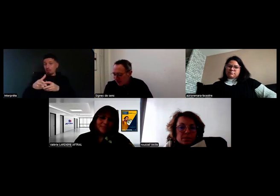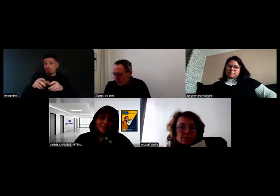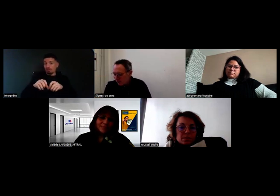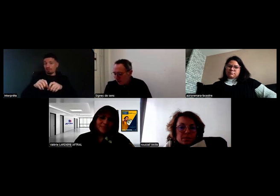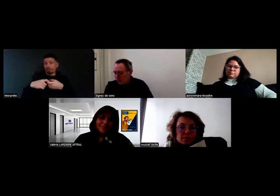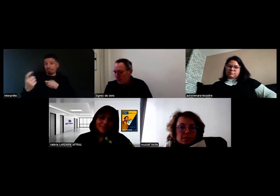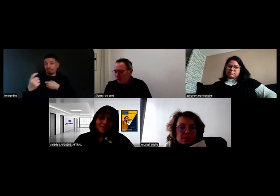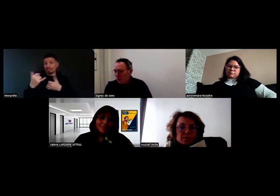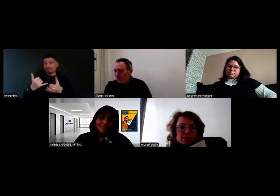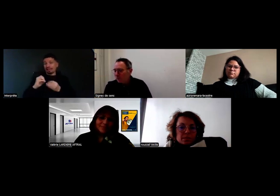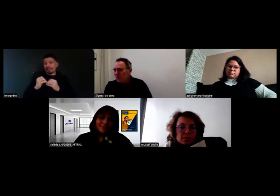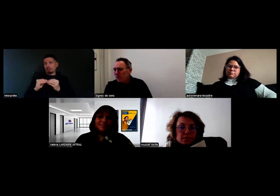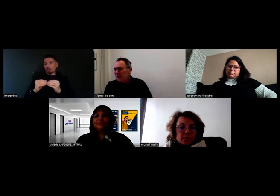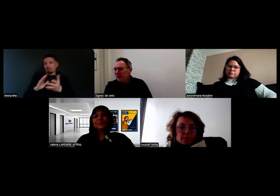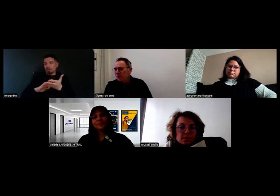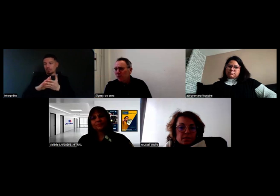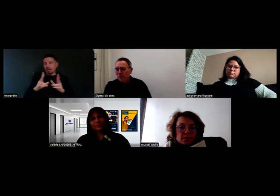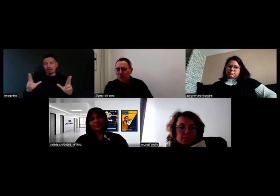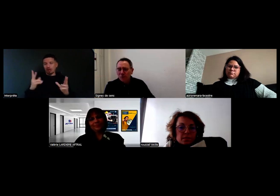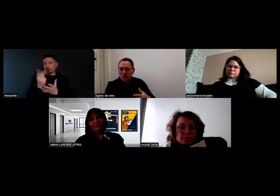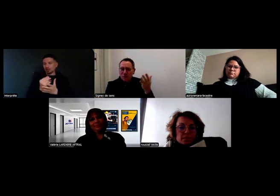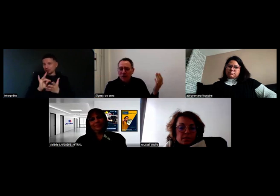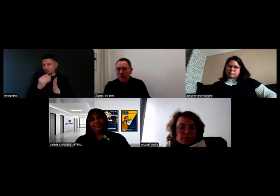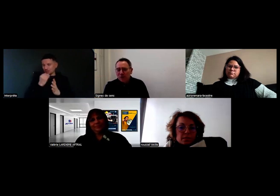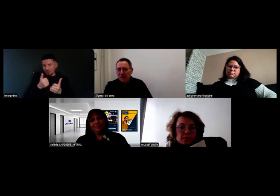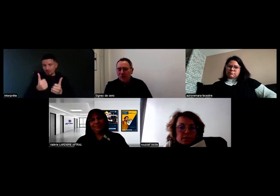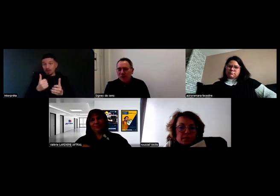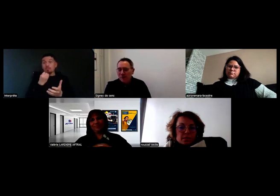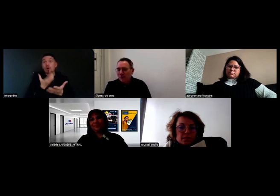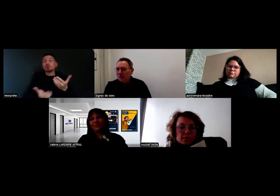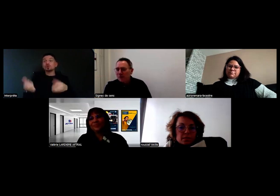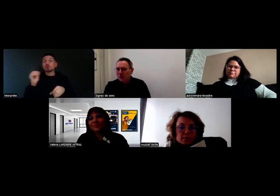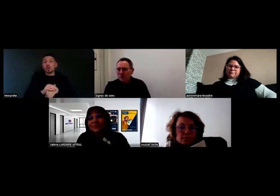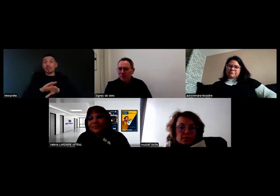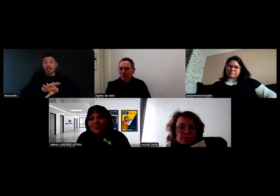Je vous souhaite une bonne journée et on se retrouve peut-être bientôt